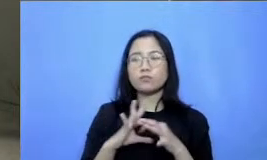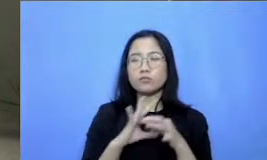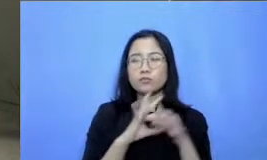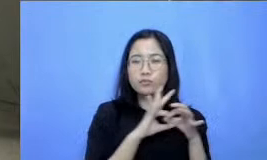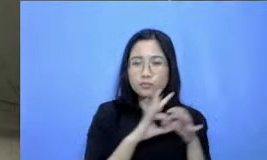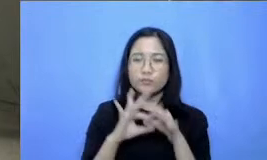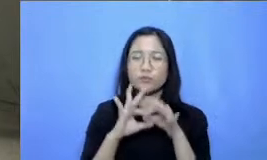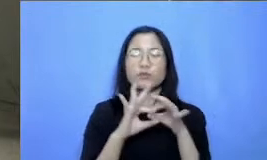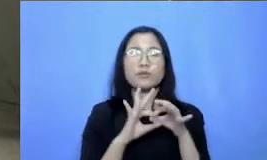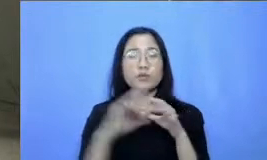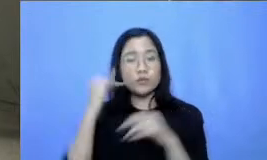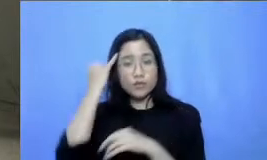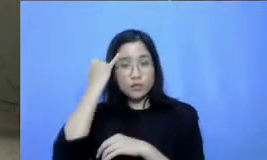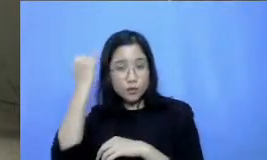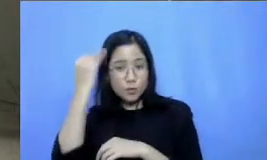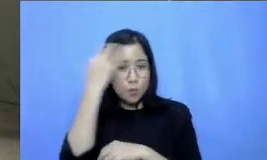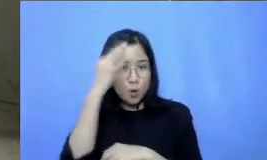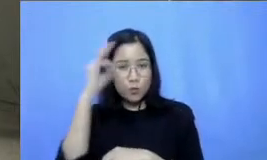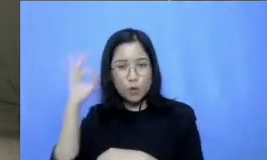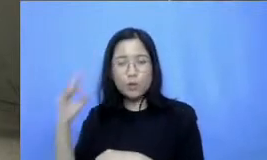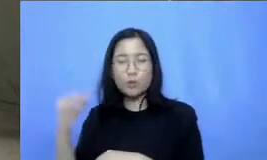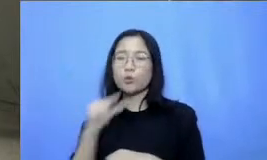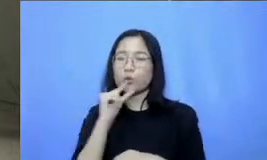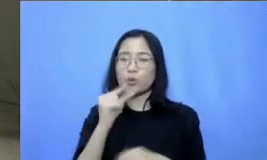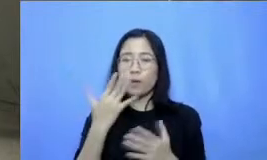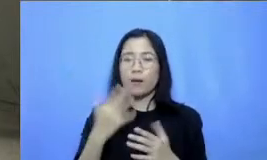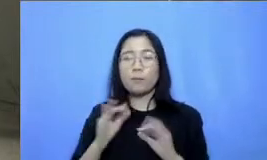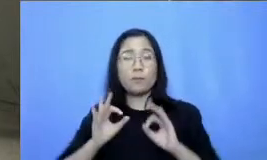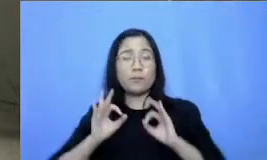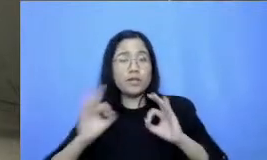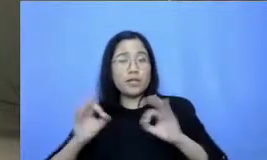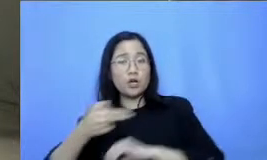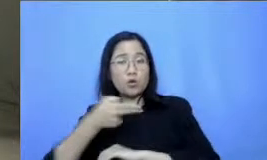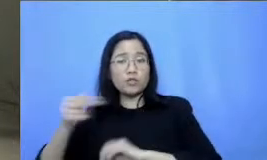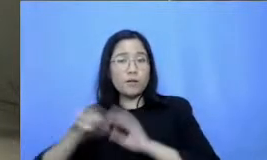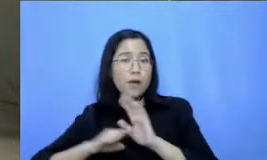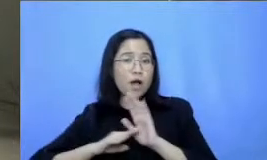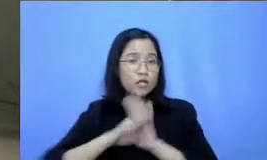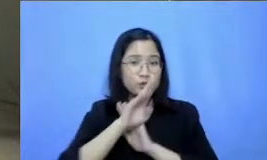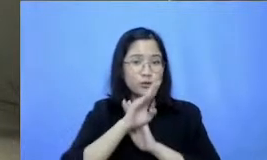inovasi Demi kemajuan pendidikan Indonesia Saya boleh tanya ke panitia dulu ya ada yang